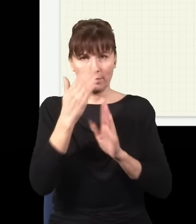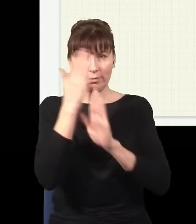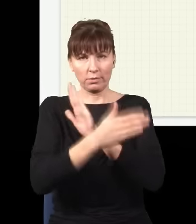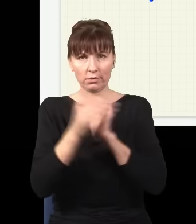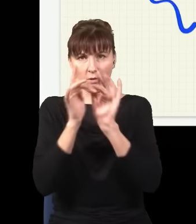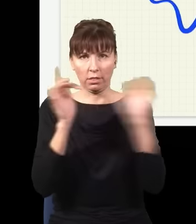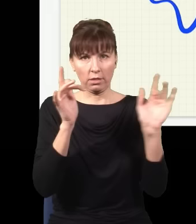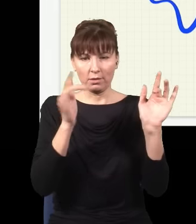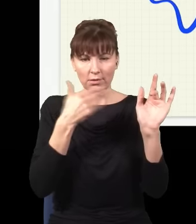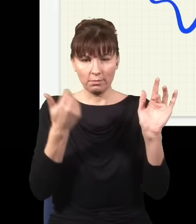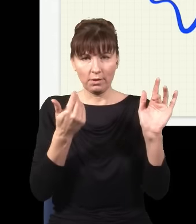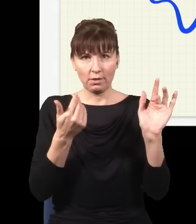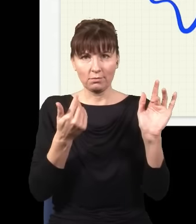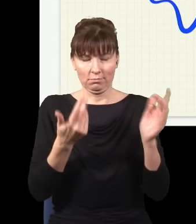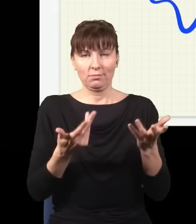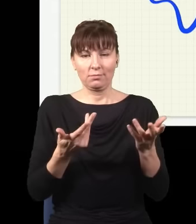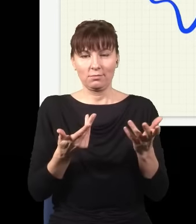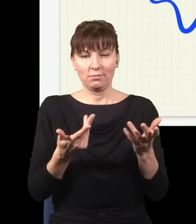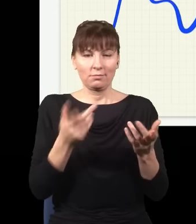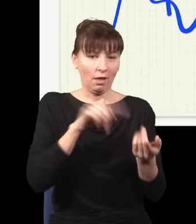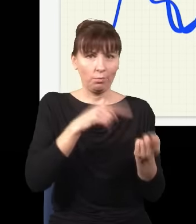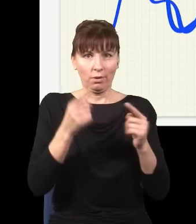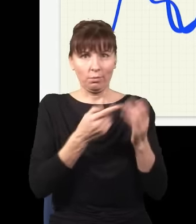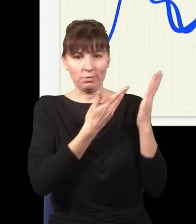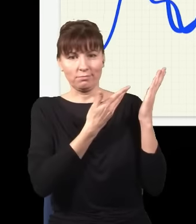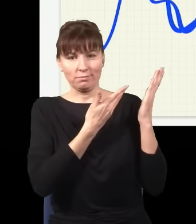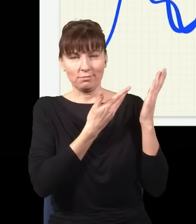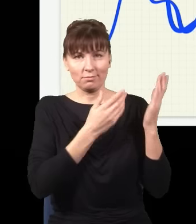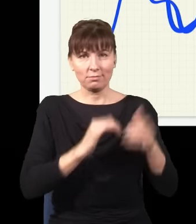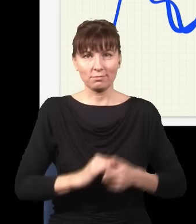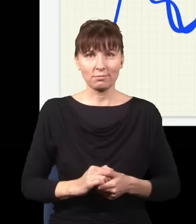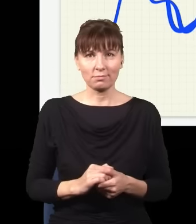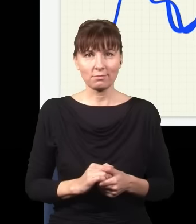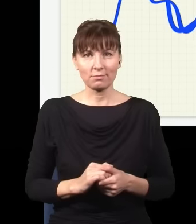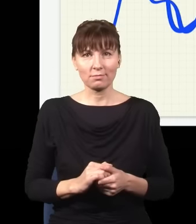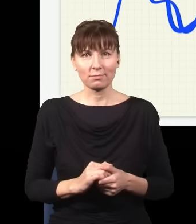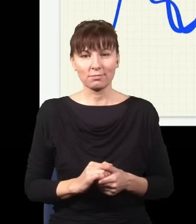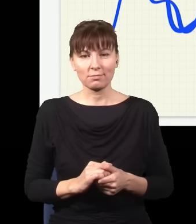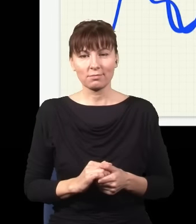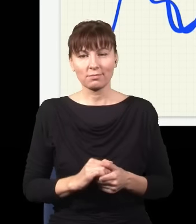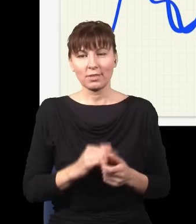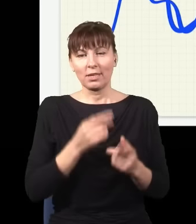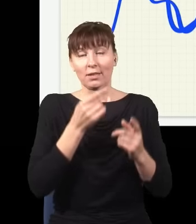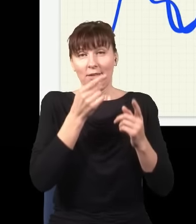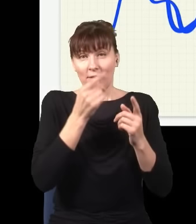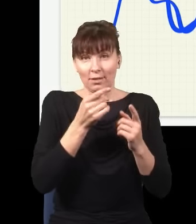albo taką, albo taką, i dopiero jak się te wszystkie drogi do siebie doda, zinterferuje ze sobą,